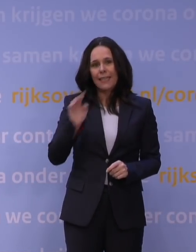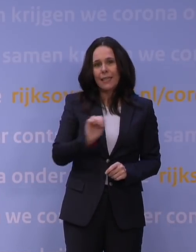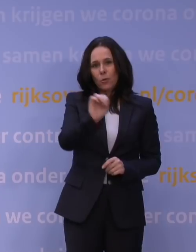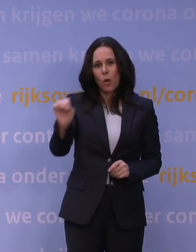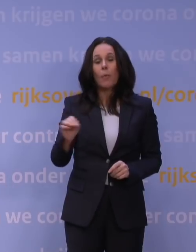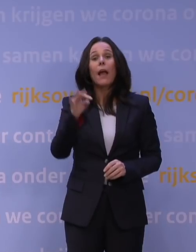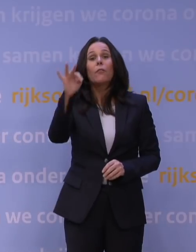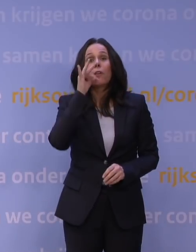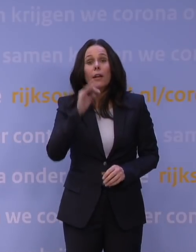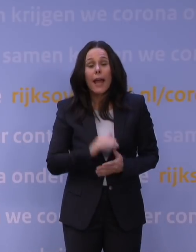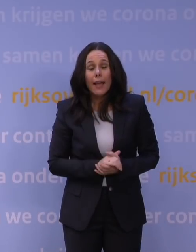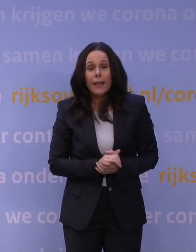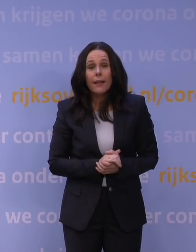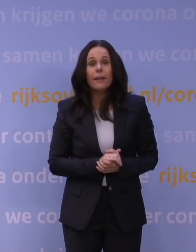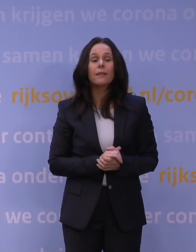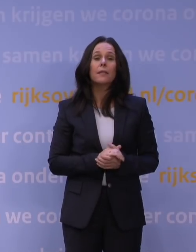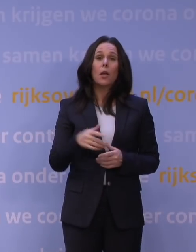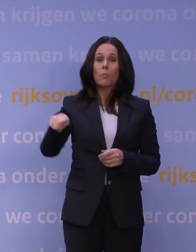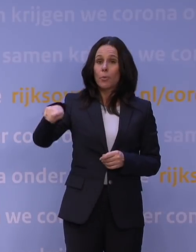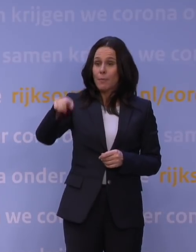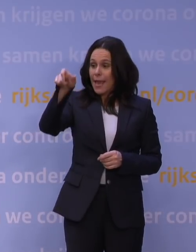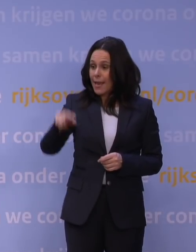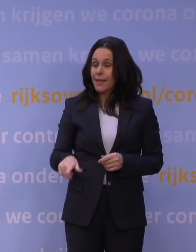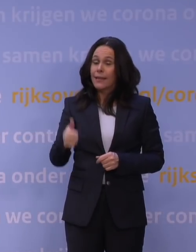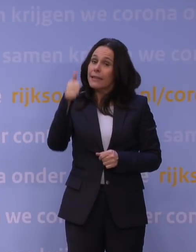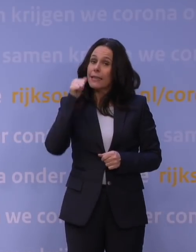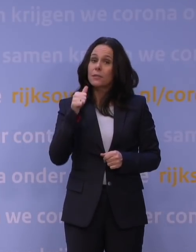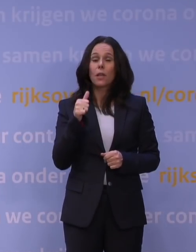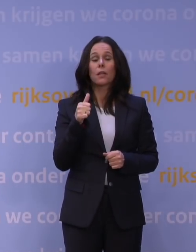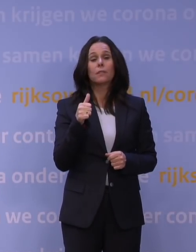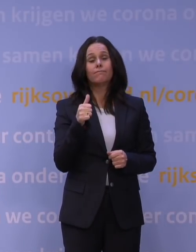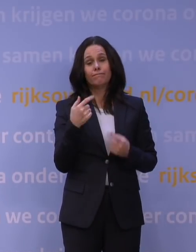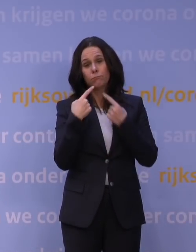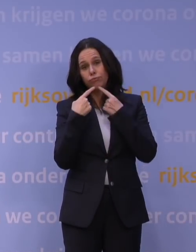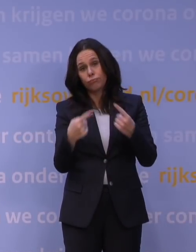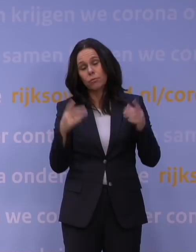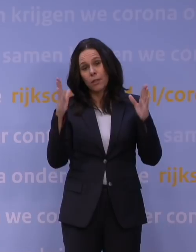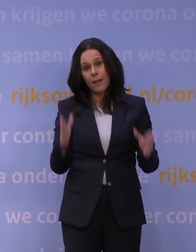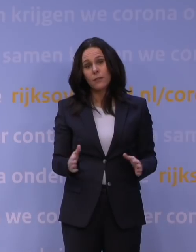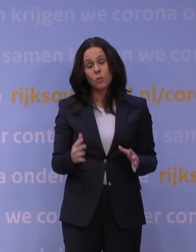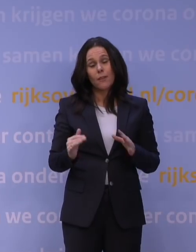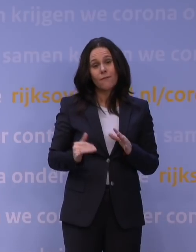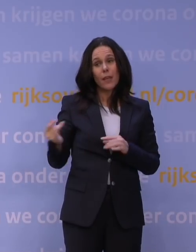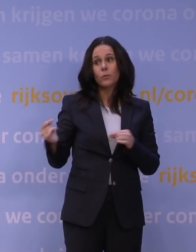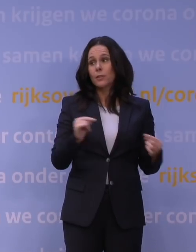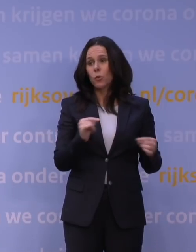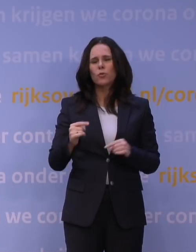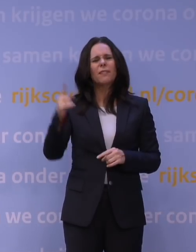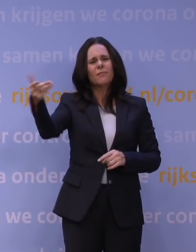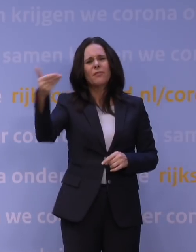Frankrijk, Castex, de premier, heeft gisteren een toespraak gehouden hierover, dus je ziet in heel Europa die discussie. U zei net: Als u op vakantie gaat,